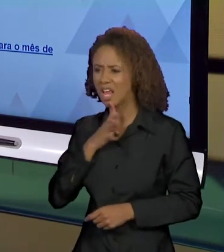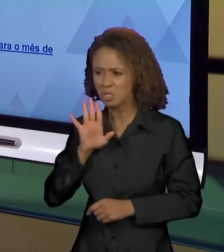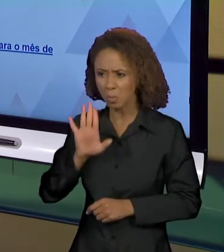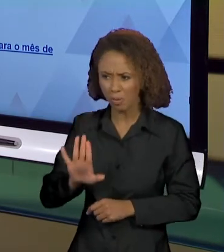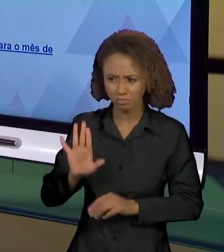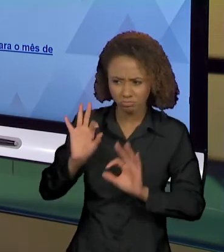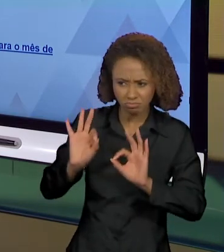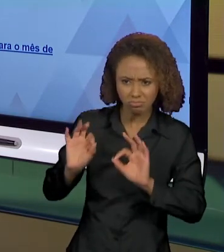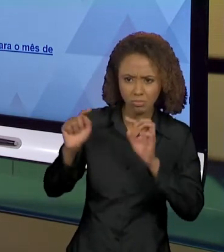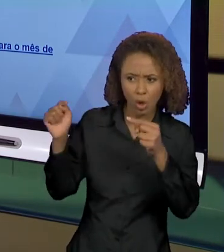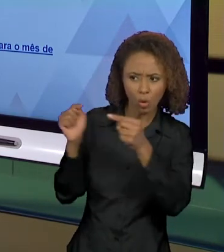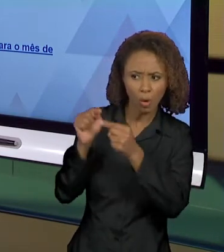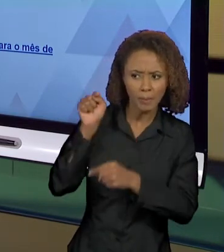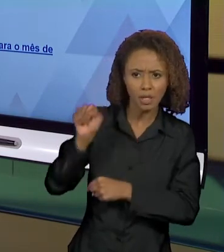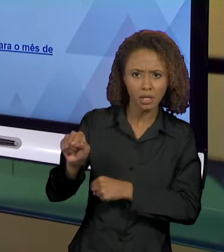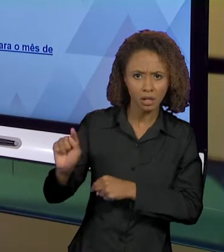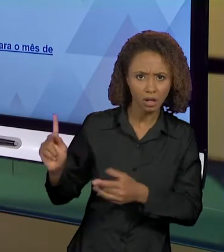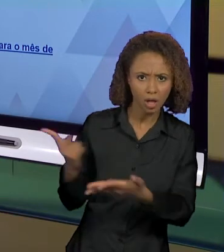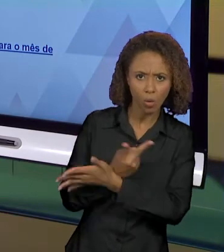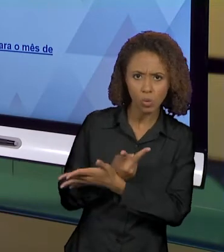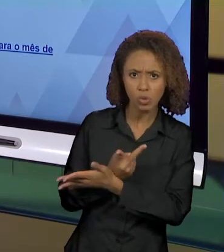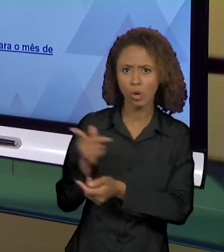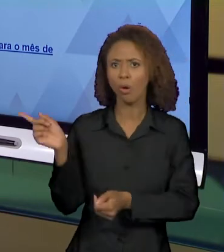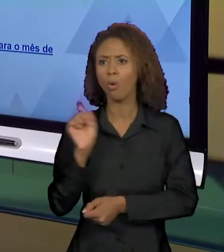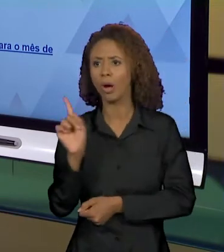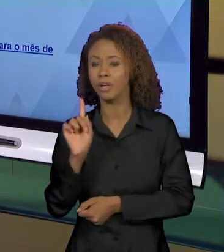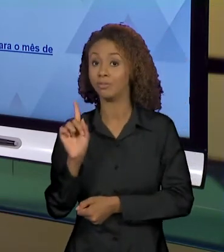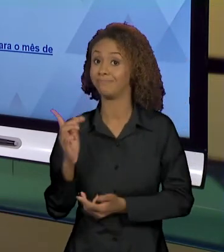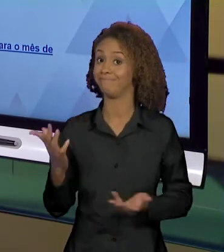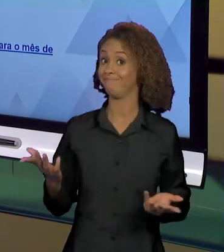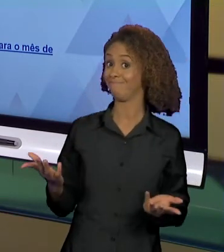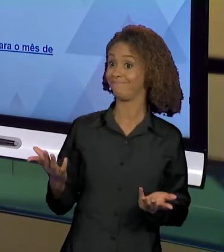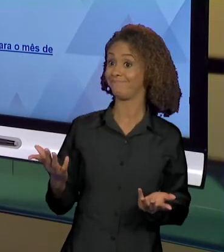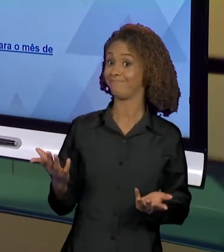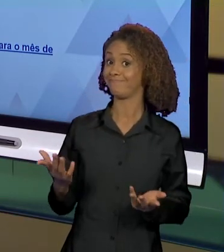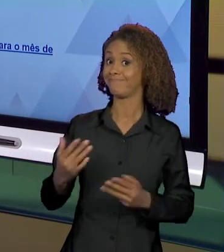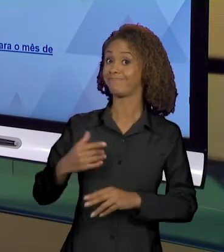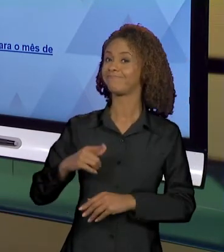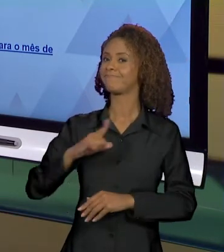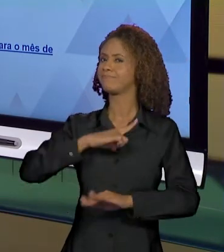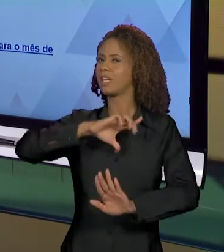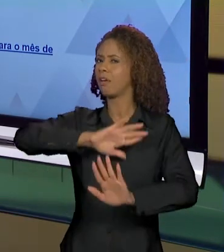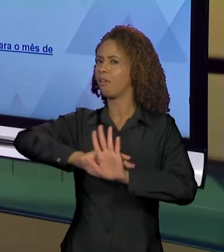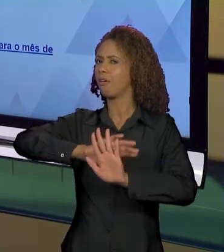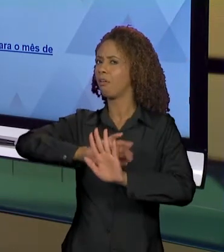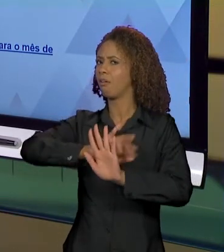ACONTECE. ENTÃO DEIXA IMPLÍCITO QUE HÁ SENTIDOS